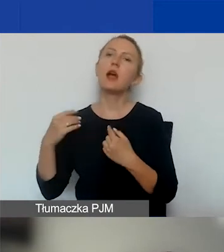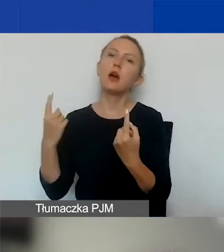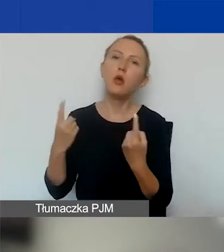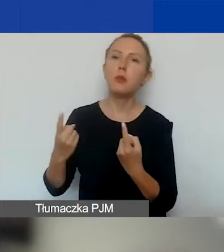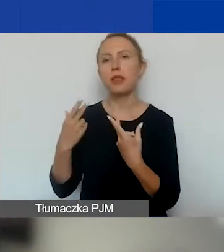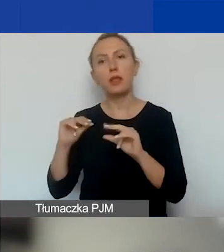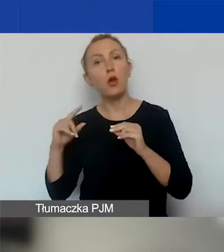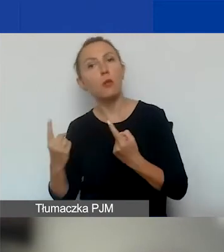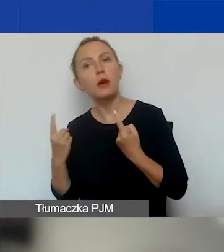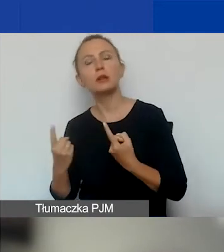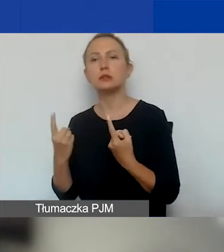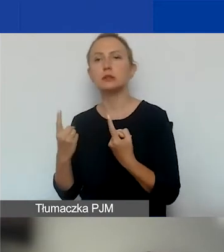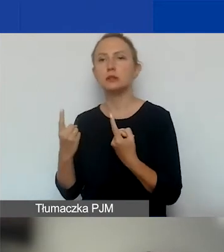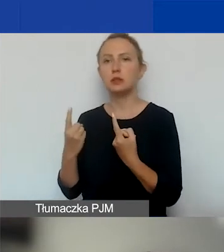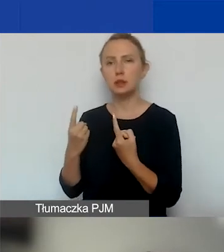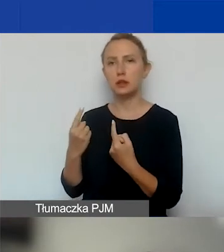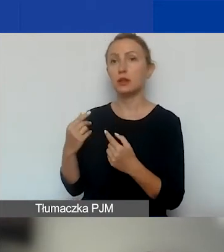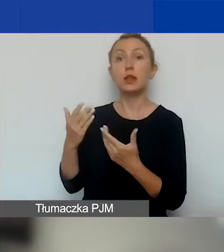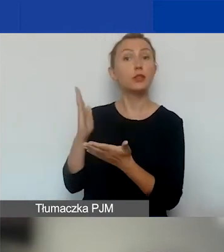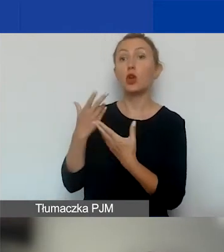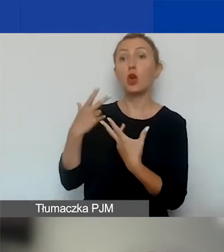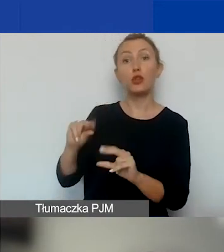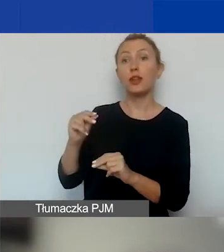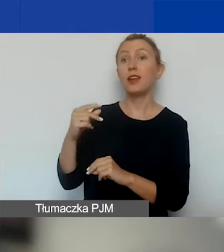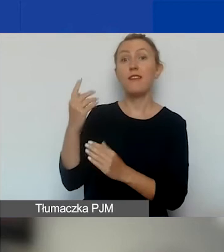z wyjątkiem jednoosobowej działalności gospodarczej z Polski.